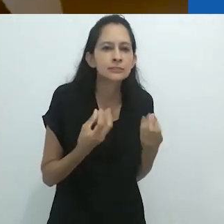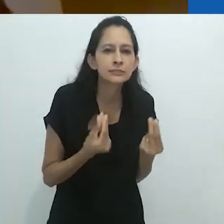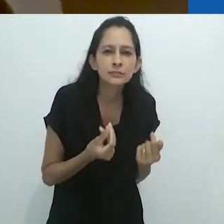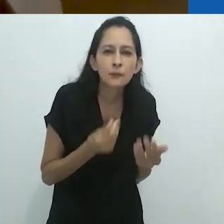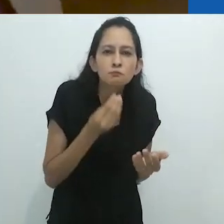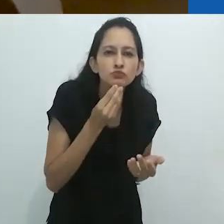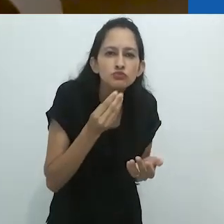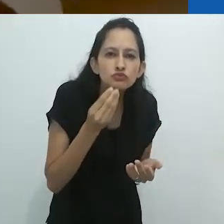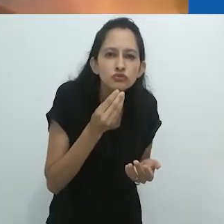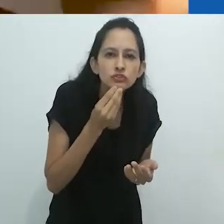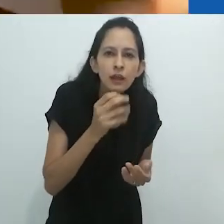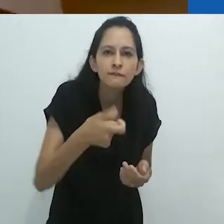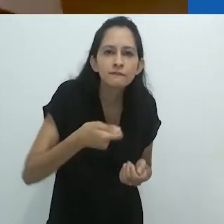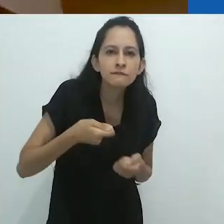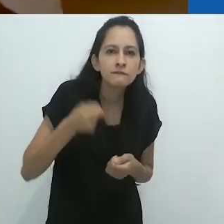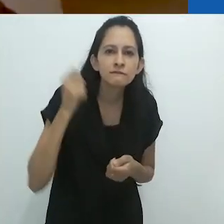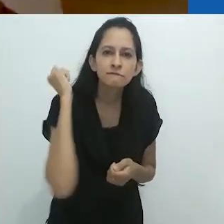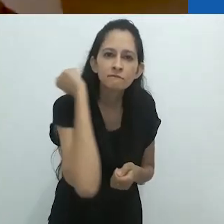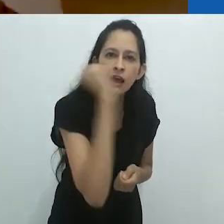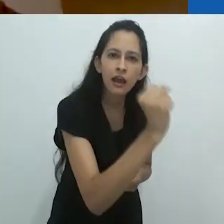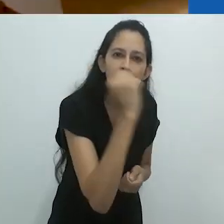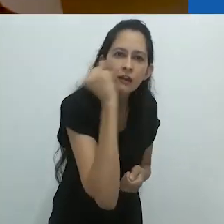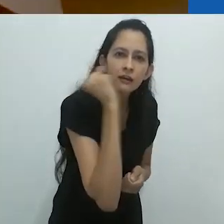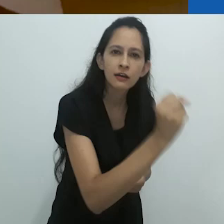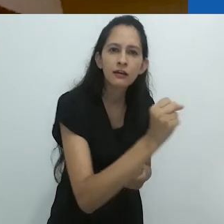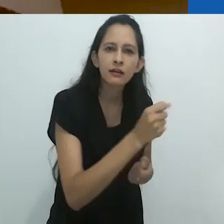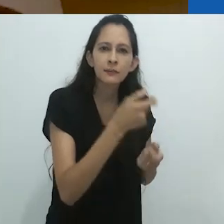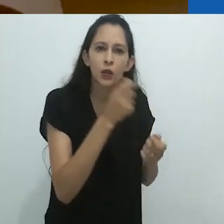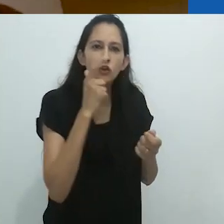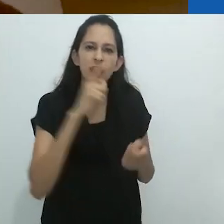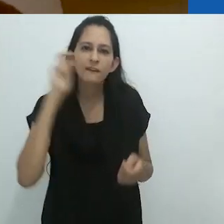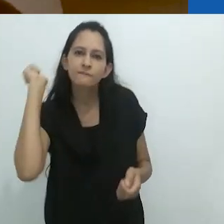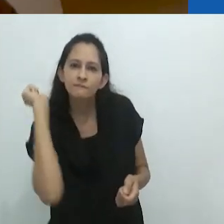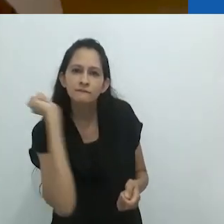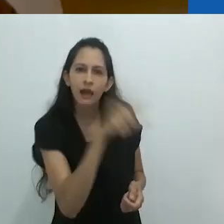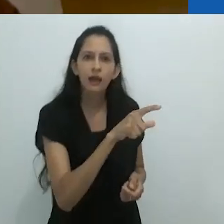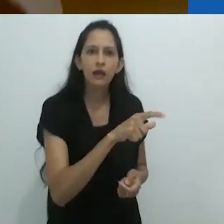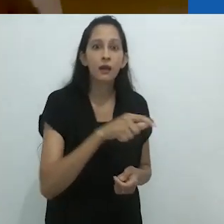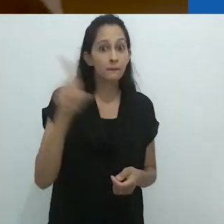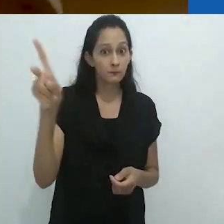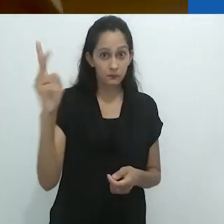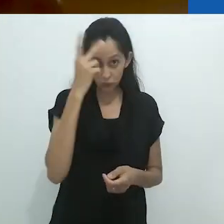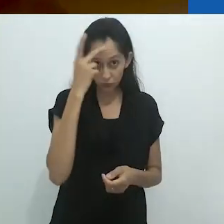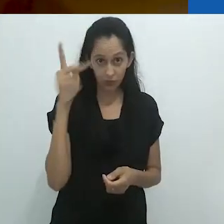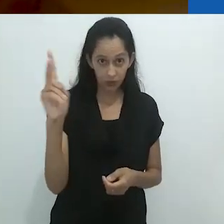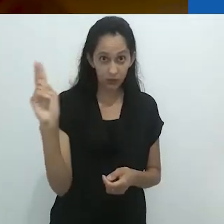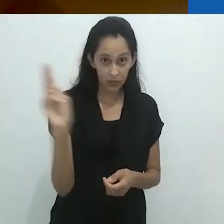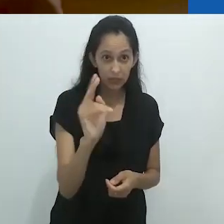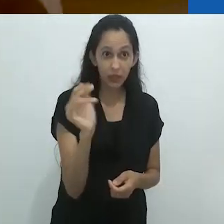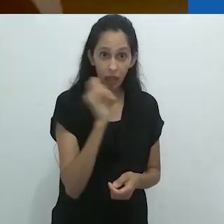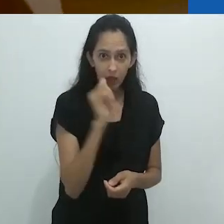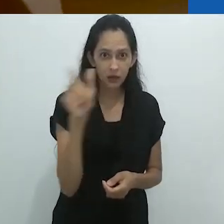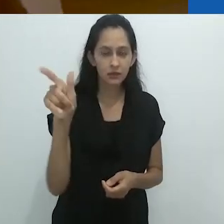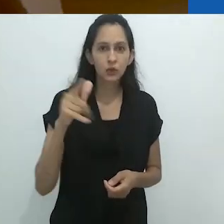por não ter uma lança, por não ter uma arma. Os italianos